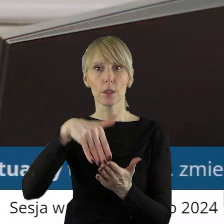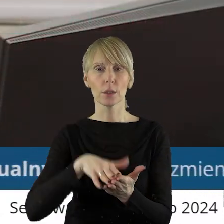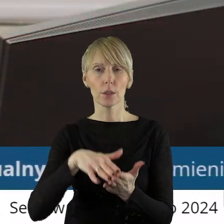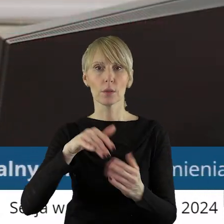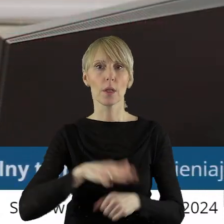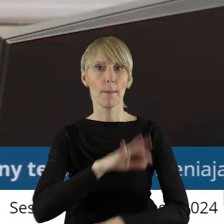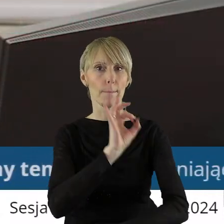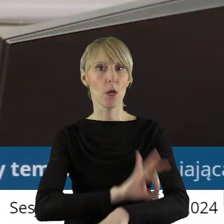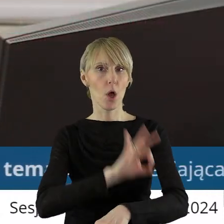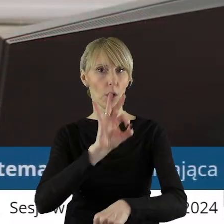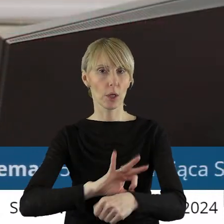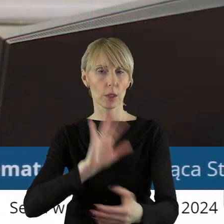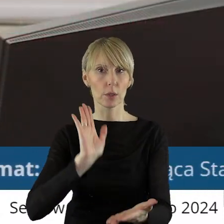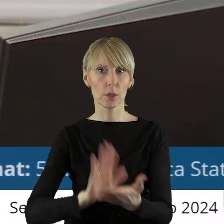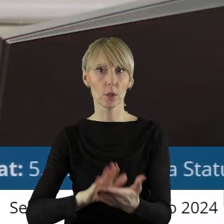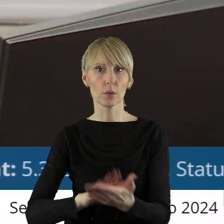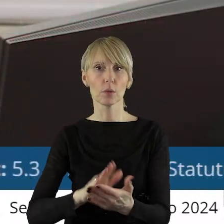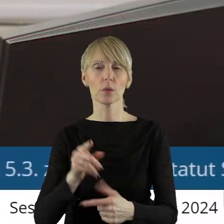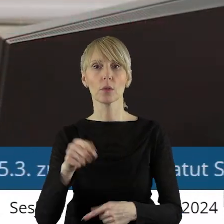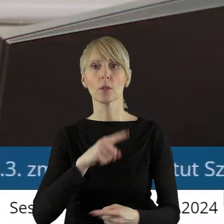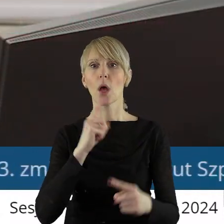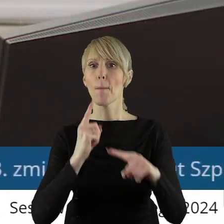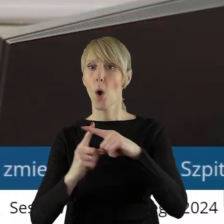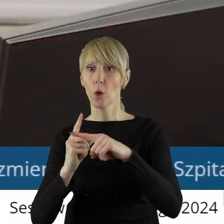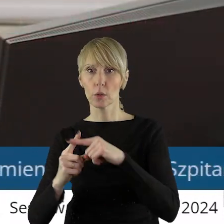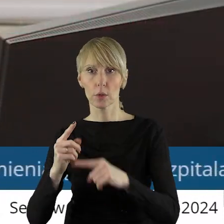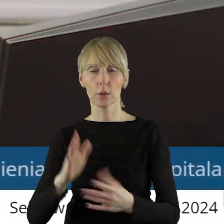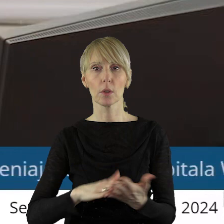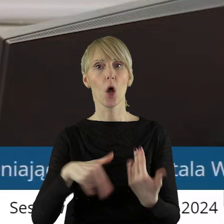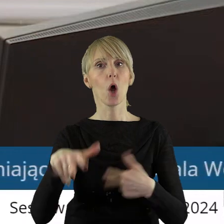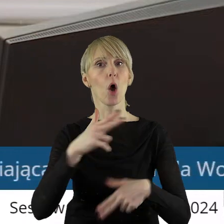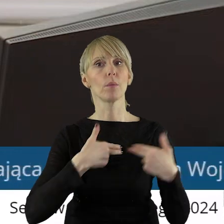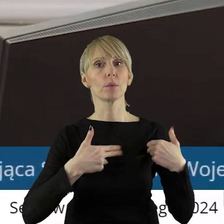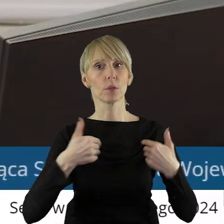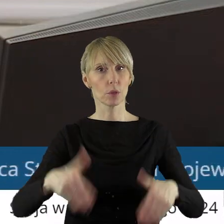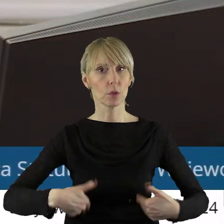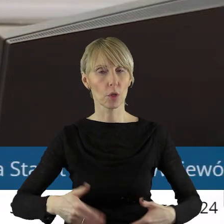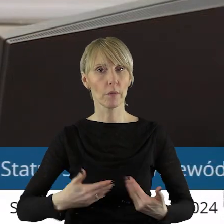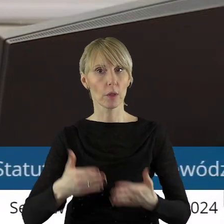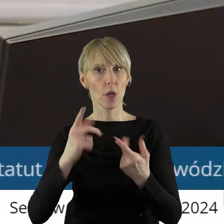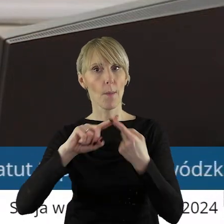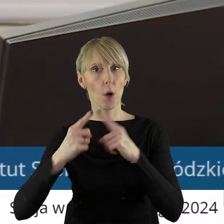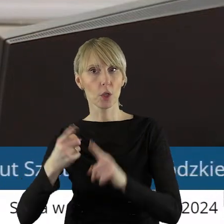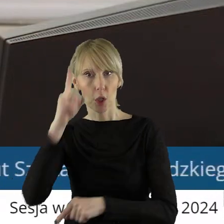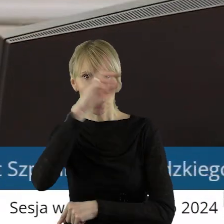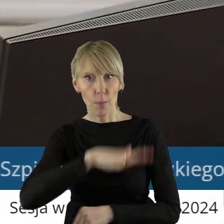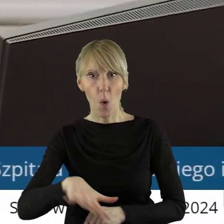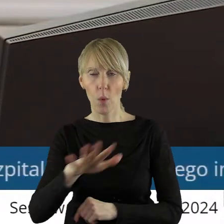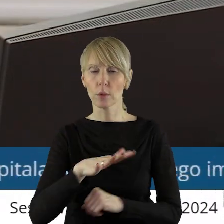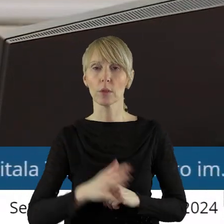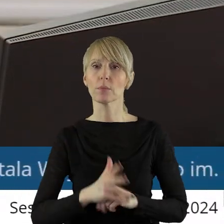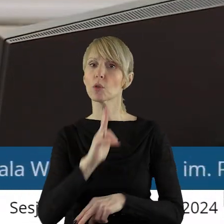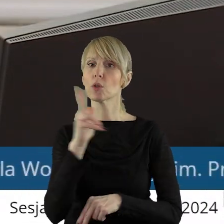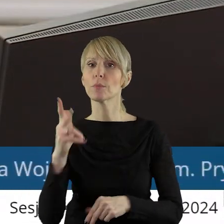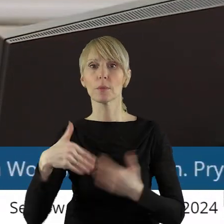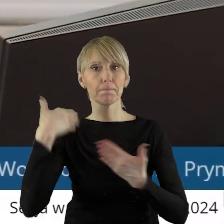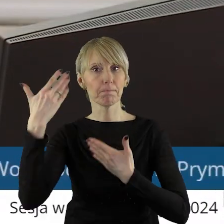Projekt uchwały został pozytywnie zaopiniowany przez Komisję Ochrony Zdrowia, Rodziny i Polityki Społecznej. Kto z państwa radnych chciałby zabrać głos